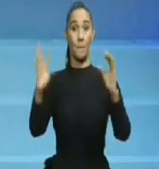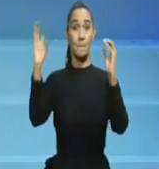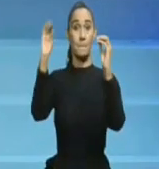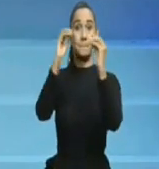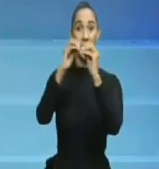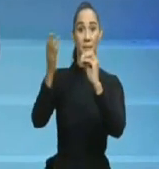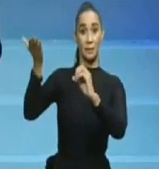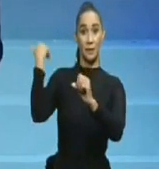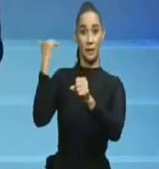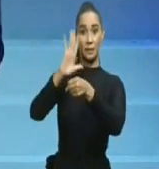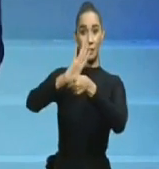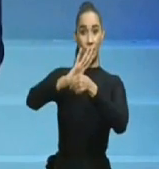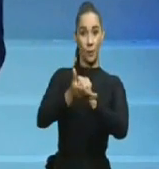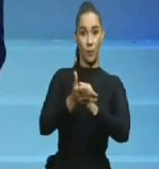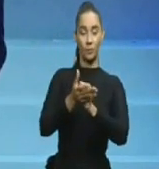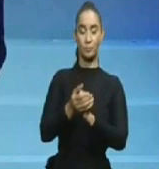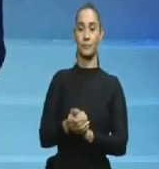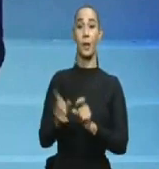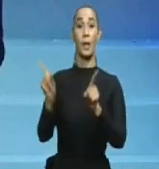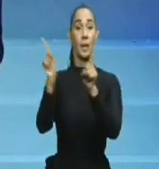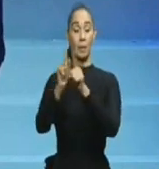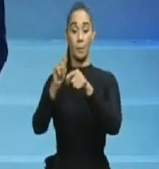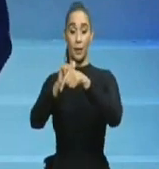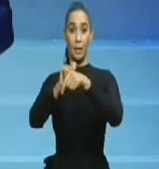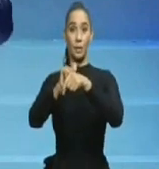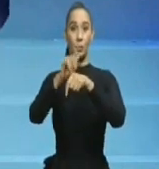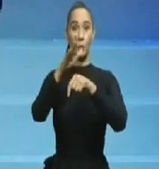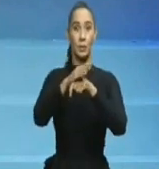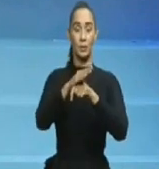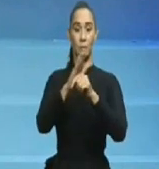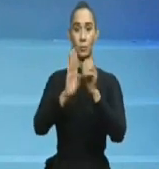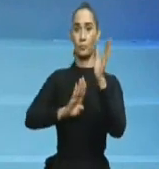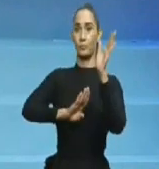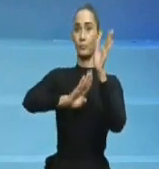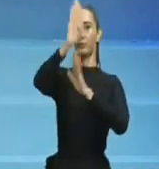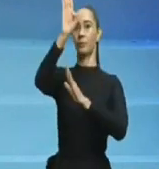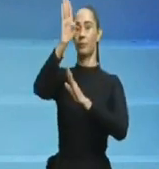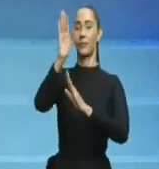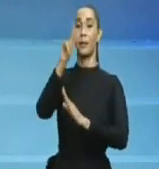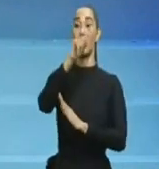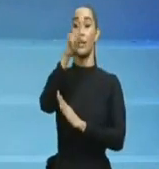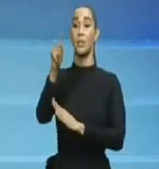Primero que hay que tomar en cuenta es que, en principios del 2019 por ejemplo, en plena